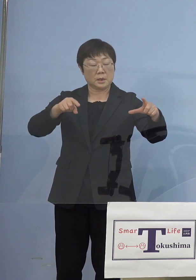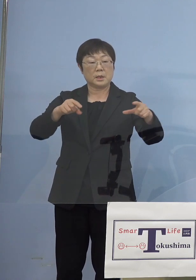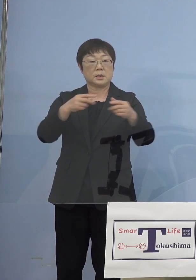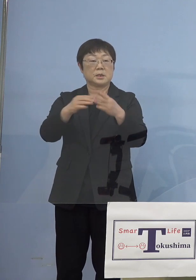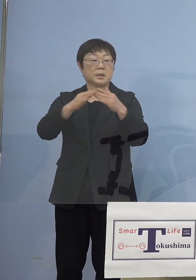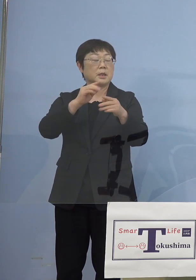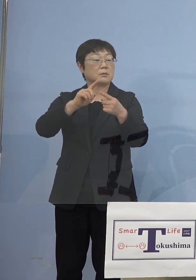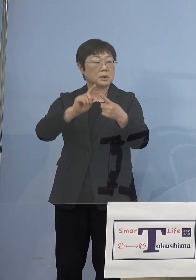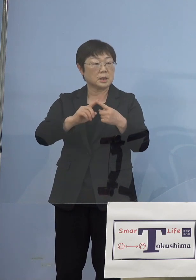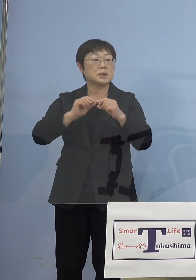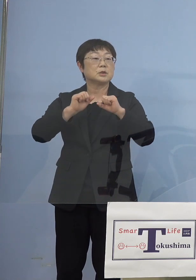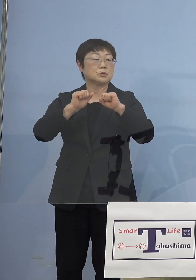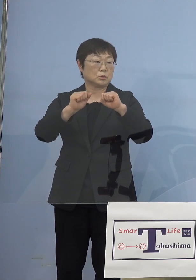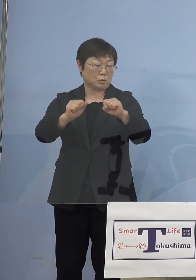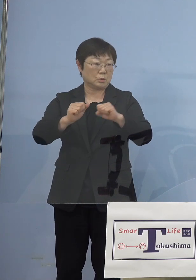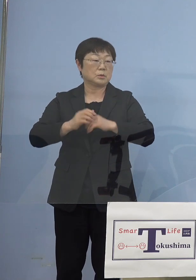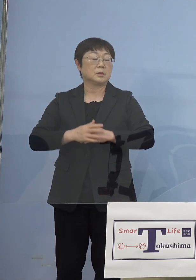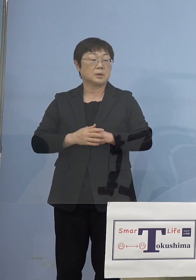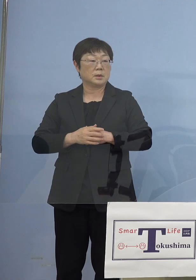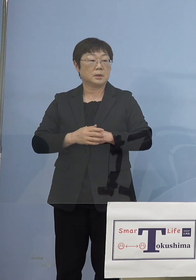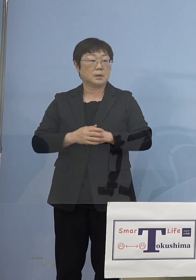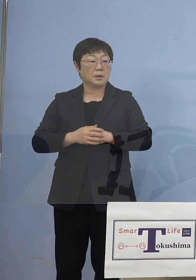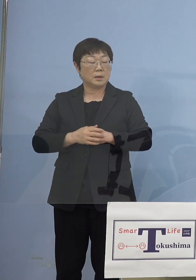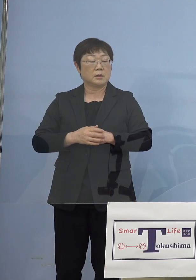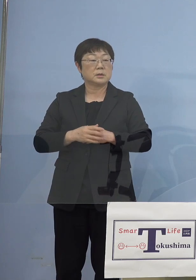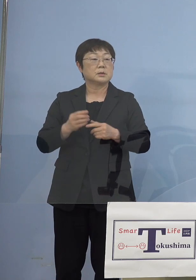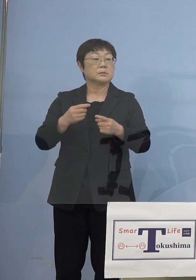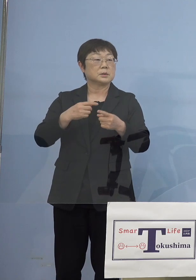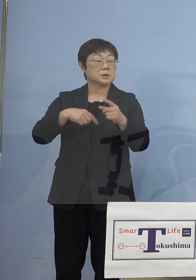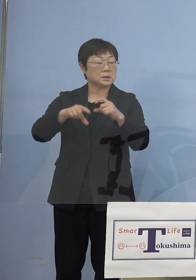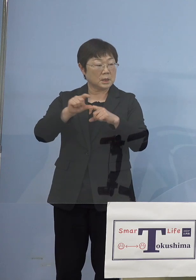そうした点を言い、今度は 財源の面ですね、今までは全部